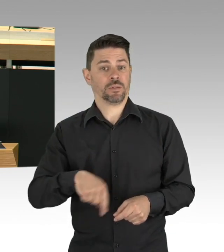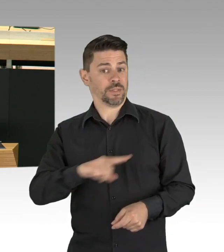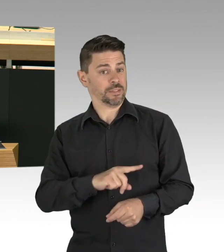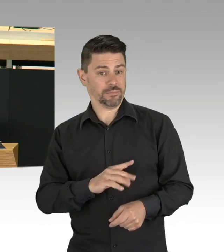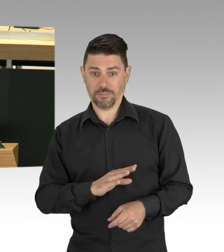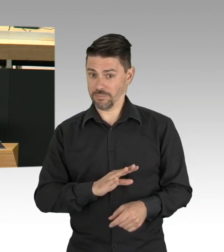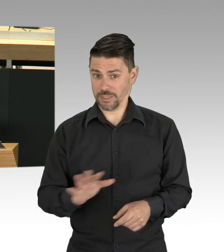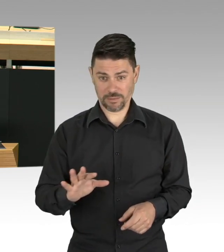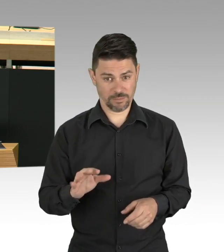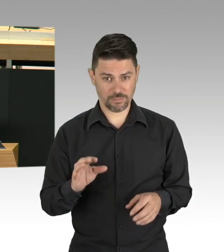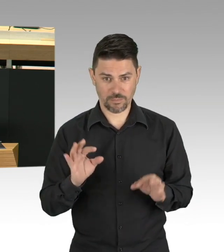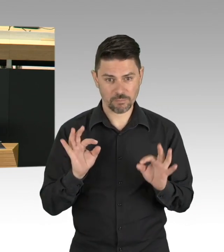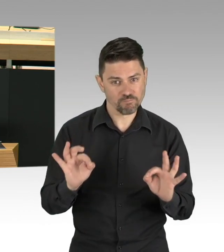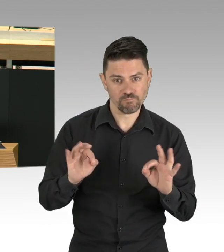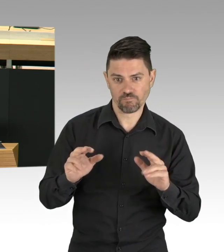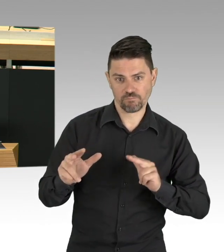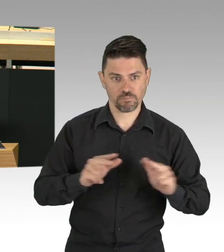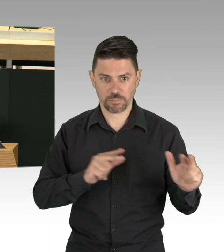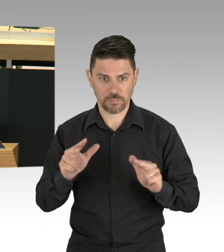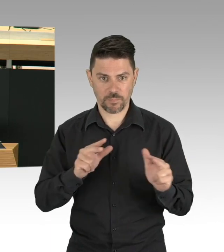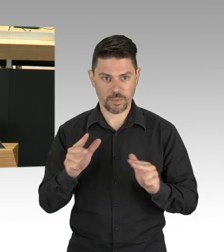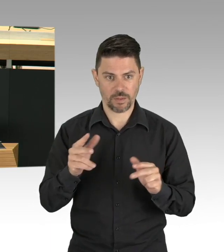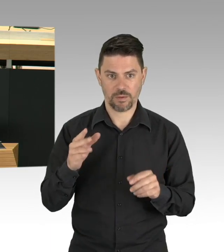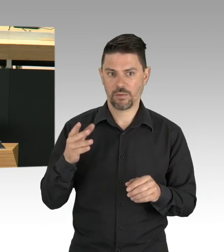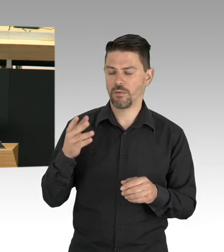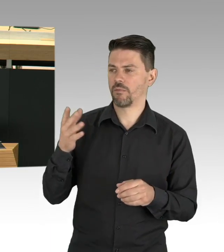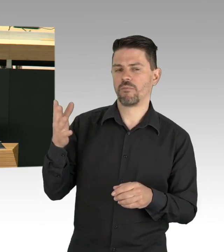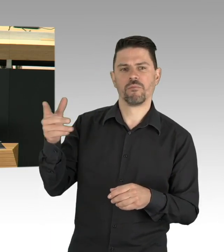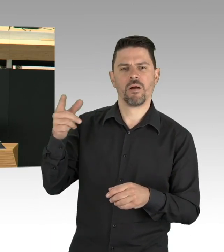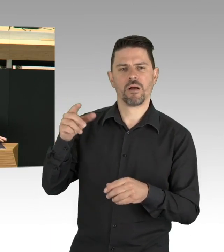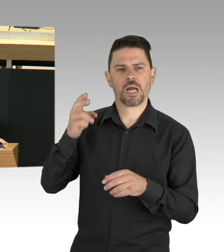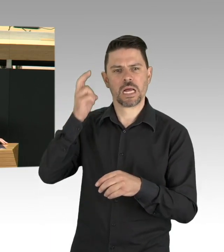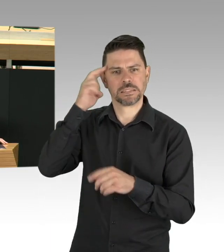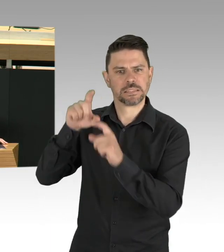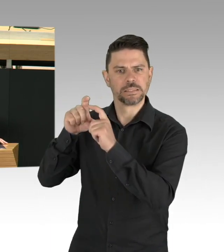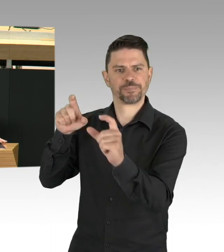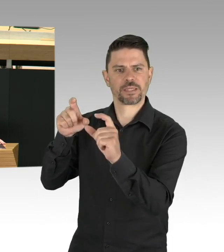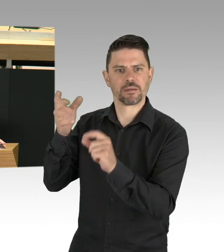der PatientInnen- und Pflegebeauftragten und den Fürsprechern für Menschen mit Behinderung.